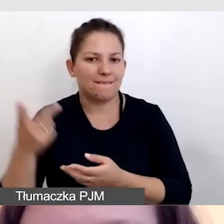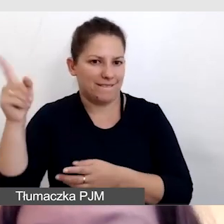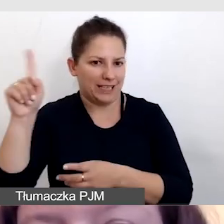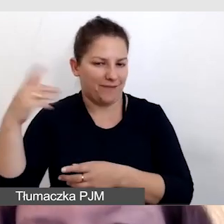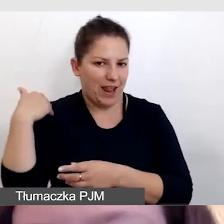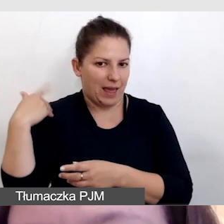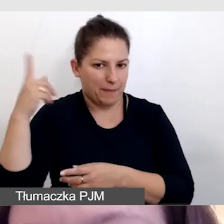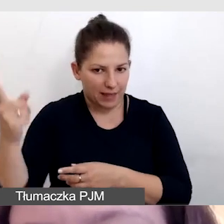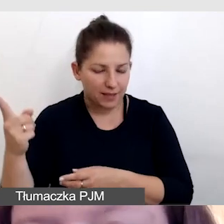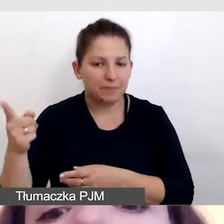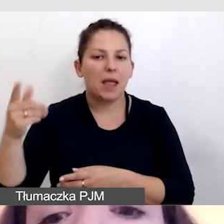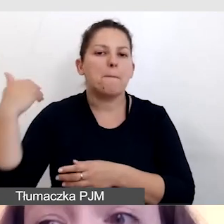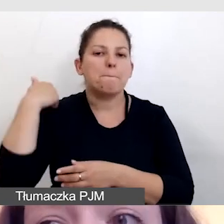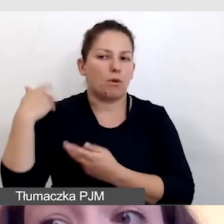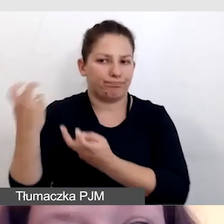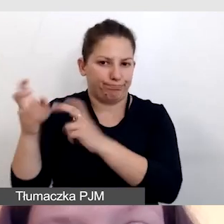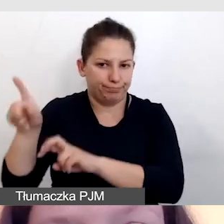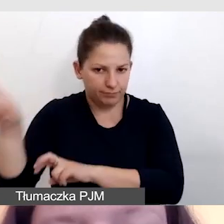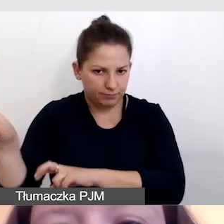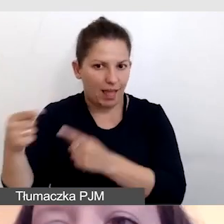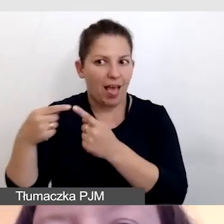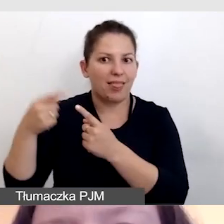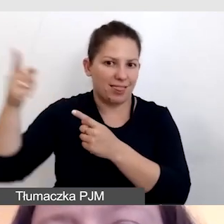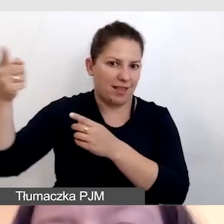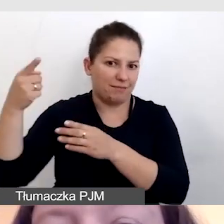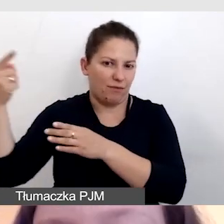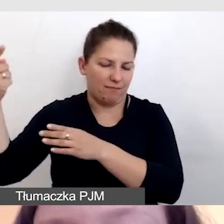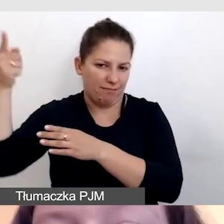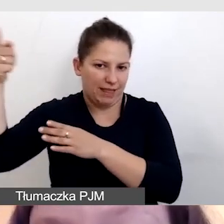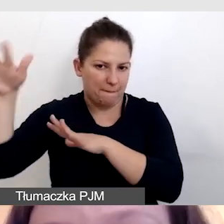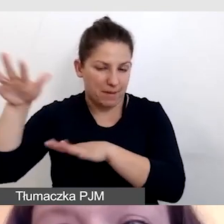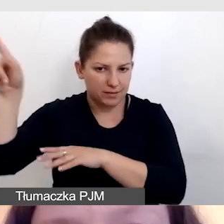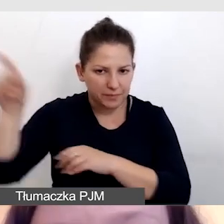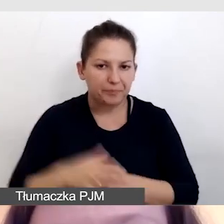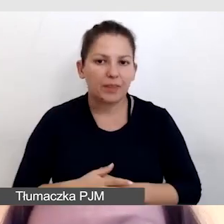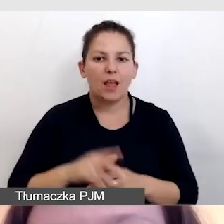Były tworzone przez Brytyjczyków na odległość. Wchodzą nam zatem trzy opóźnienia,